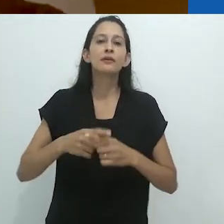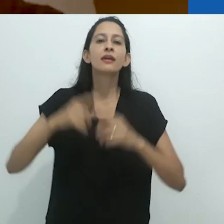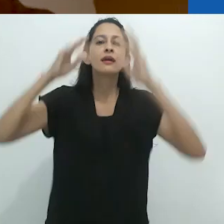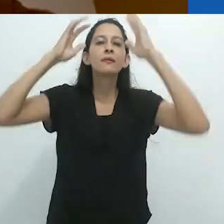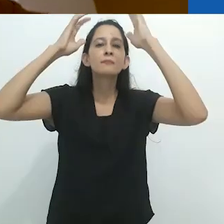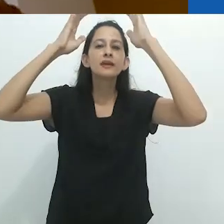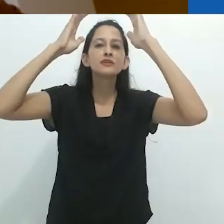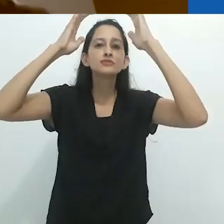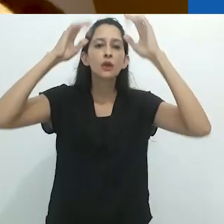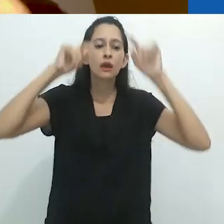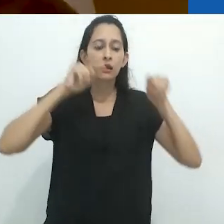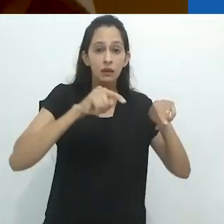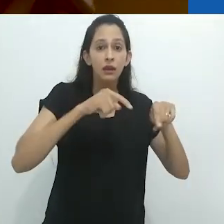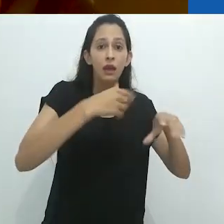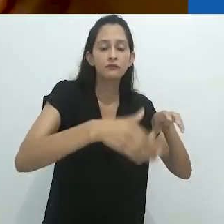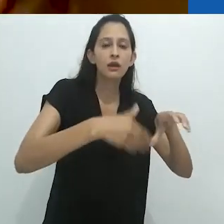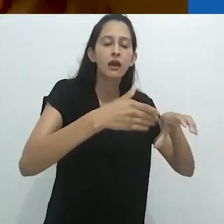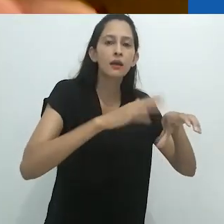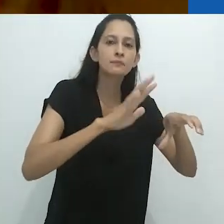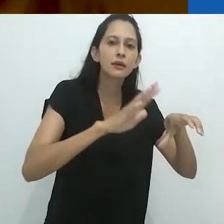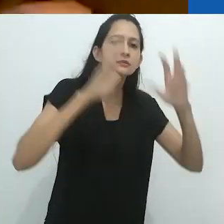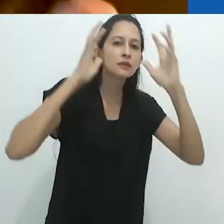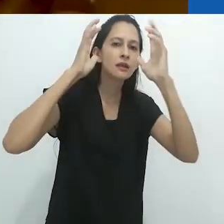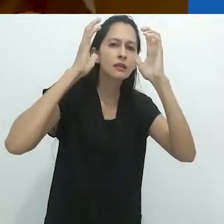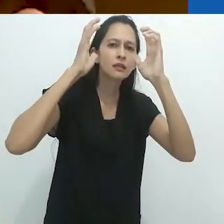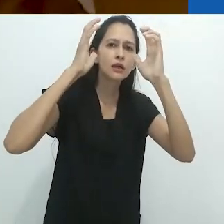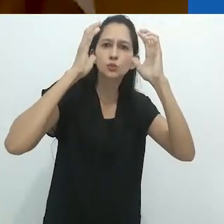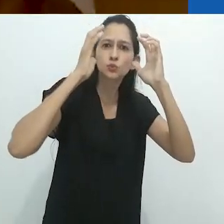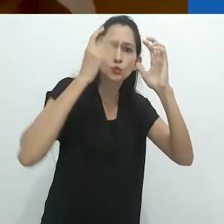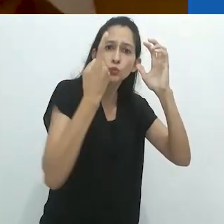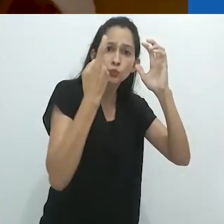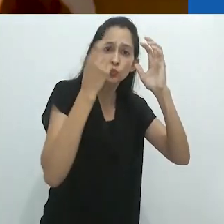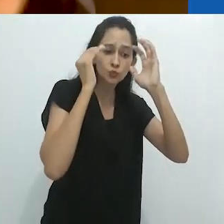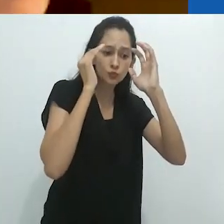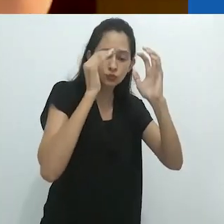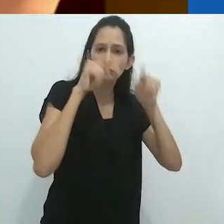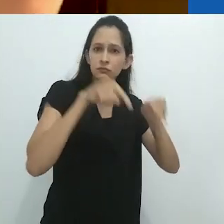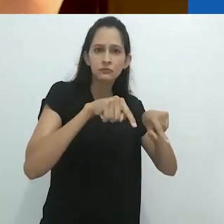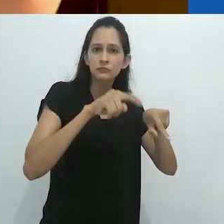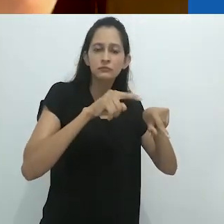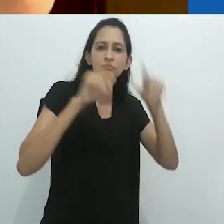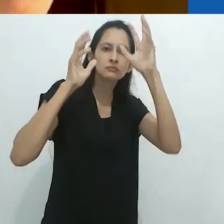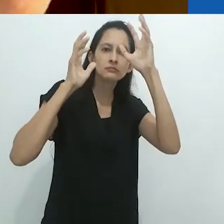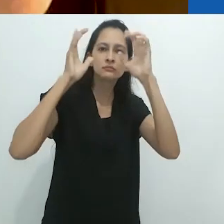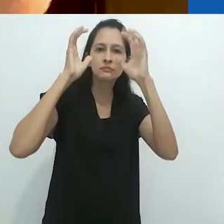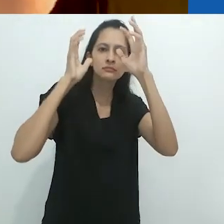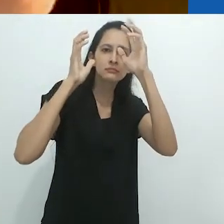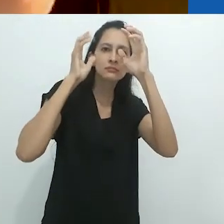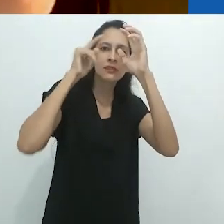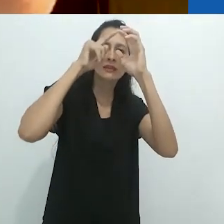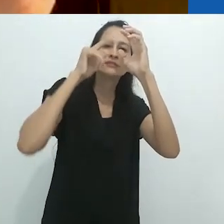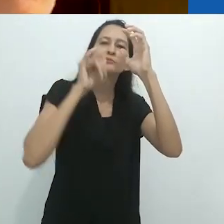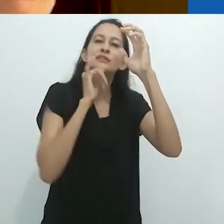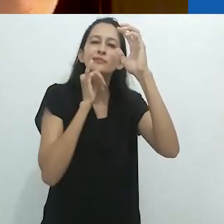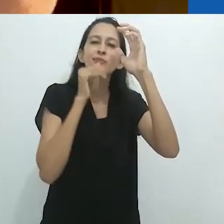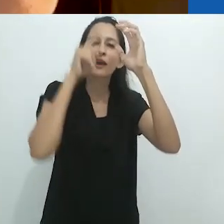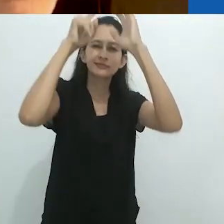Sua mente está no ato de lavar, mas outra parte da sua mente está ouvindo a história.